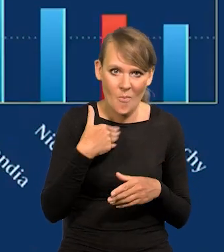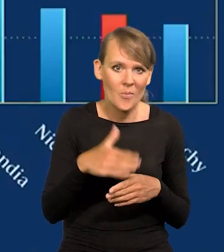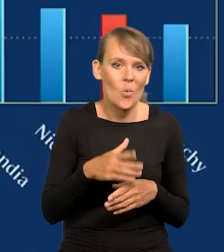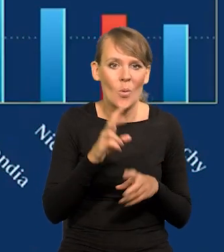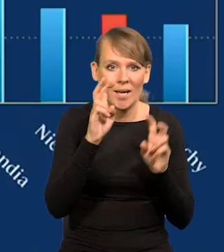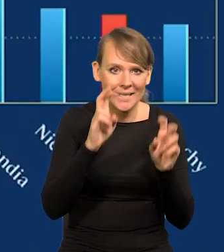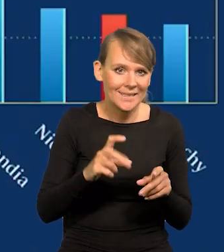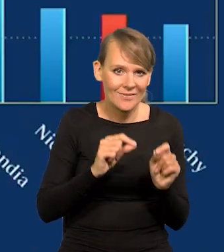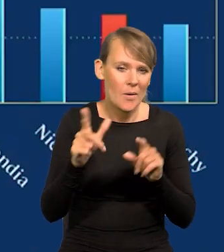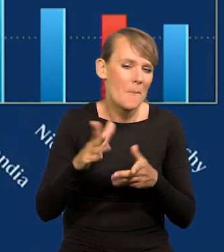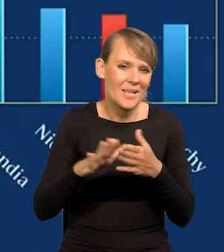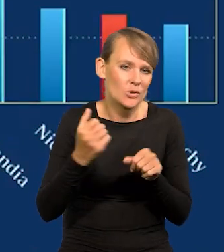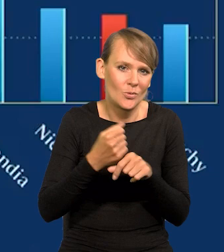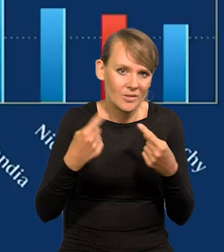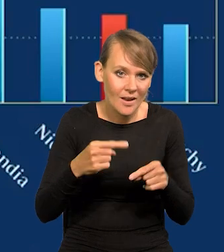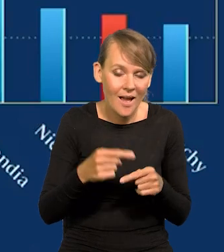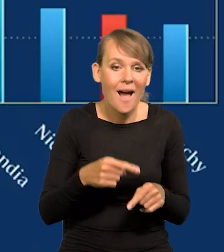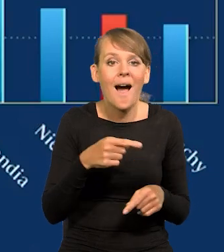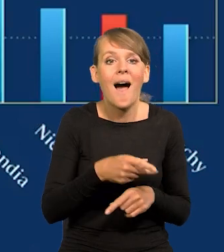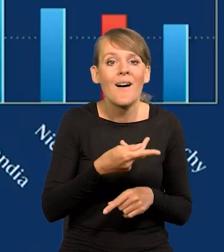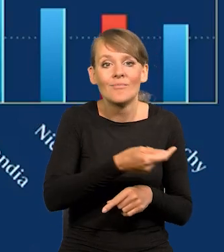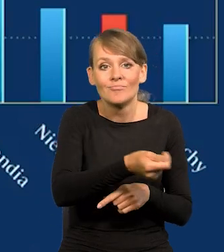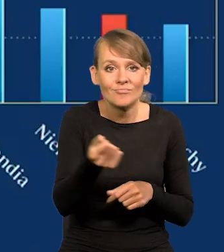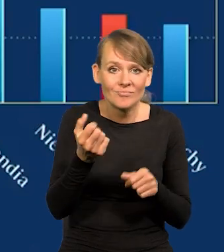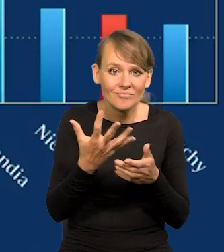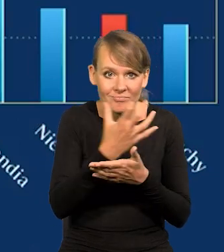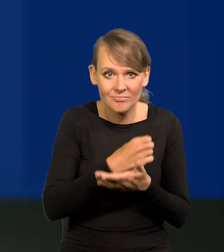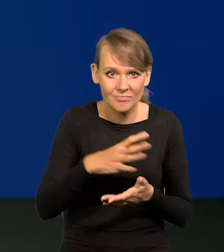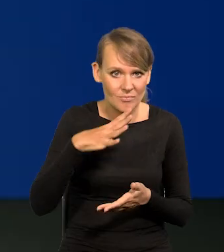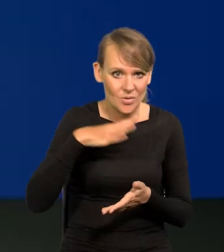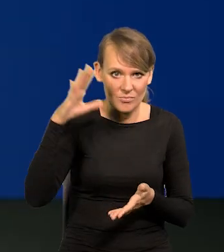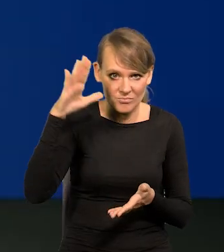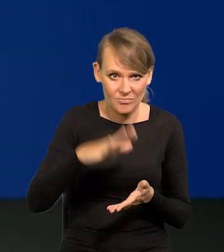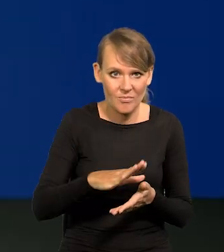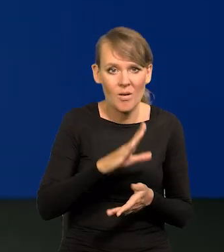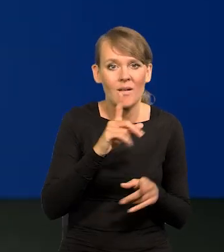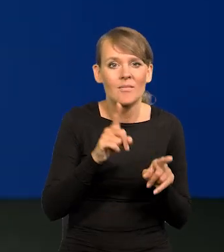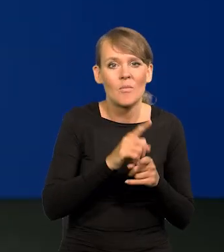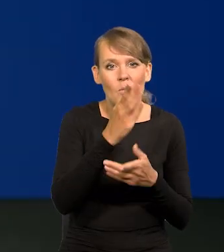w tym inflacyjnym okresie płace spadły do poziomu połowy 2020 roku.